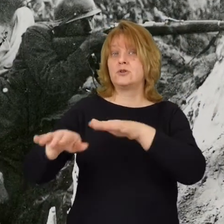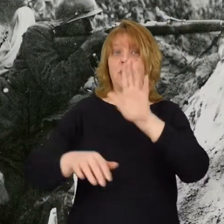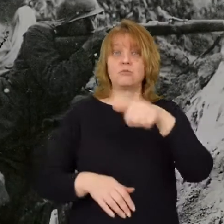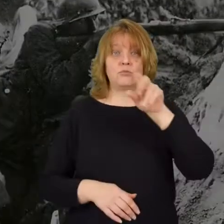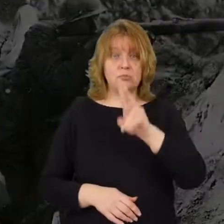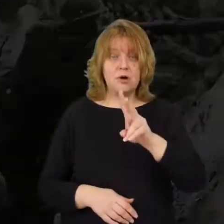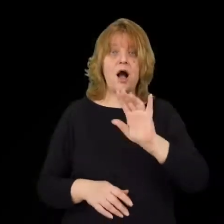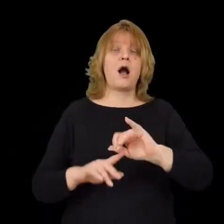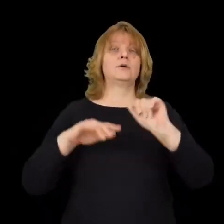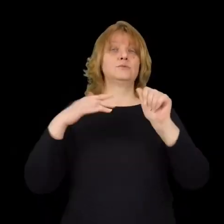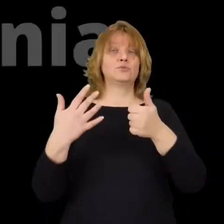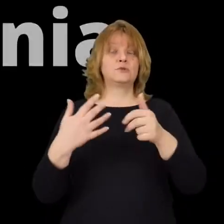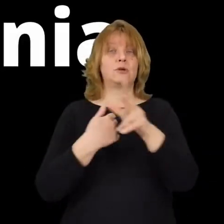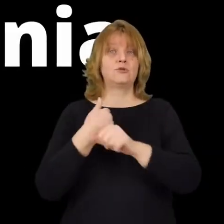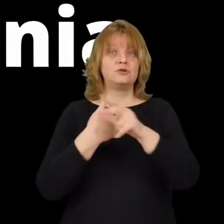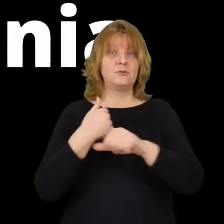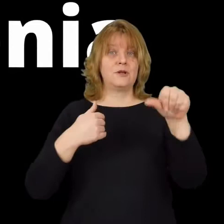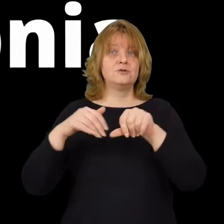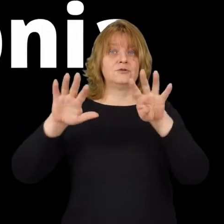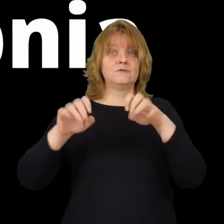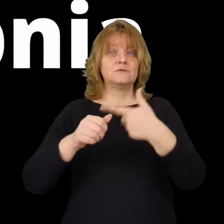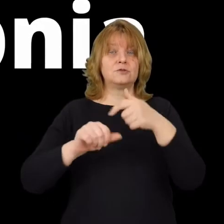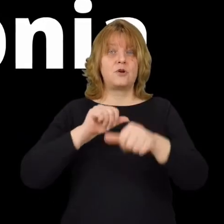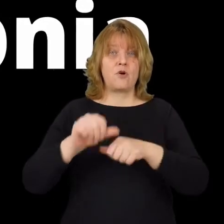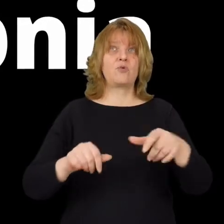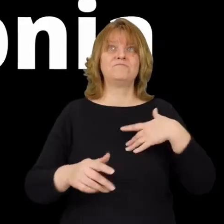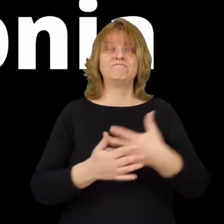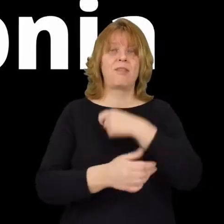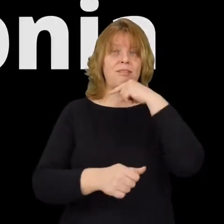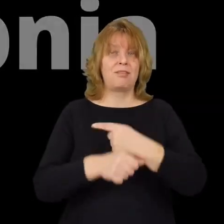6 sierpnia 1920 roku powzięto decyzję,